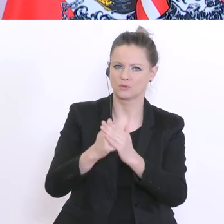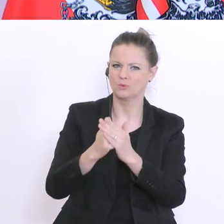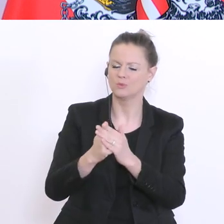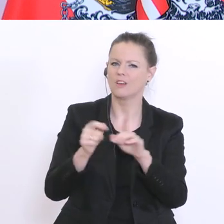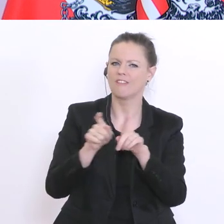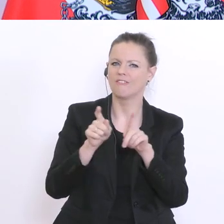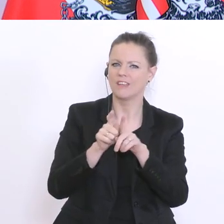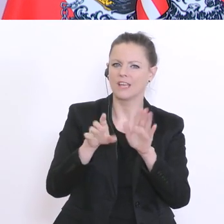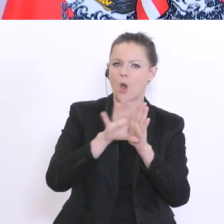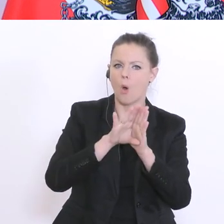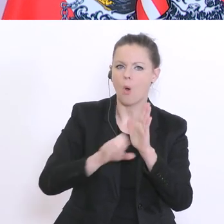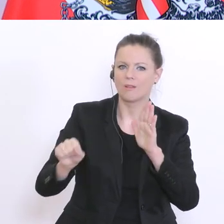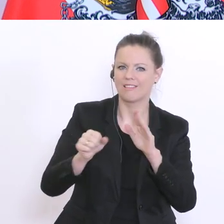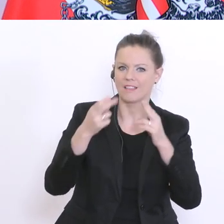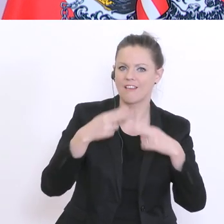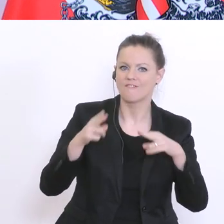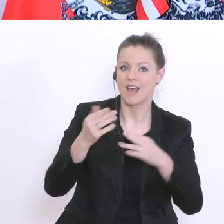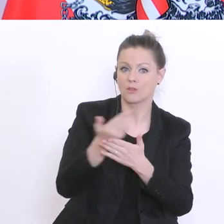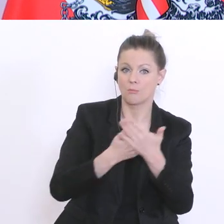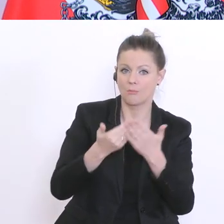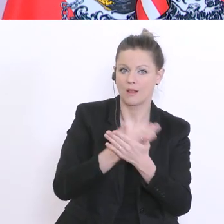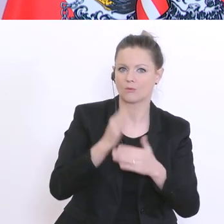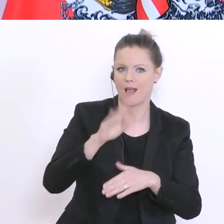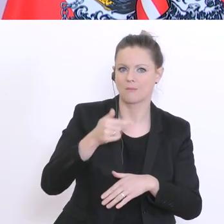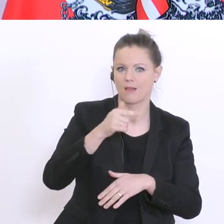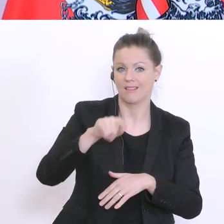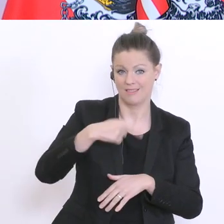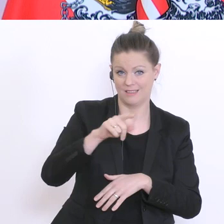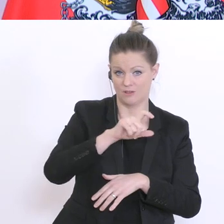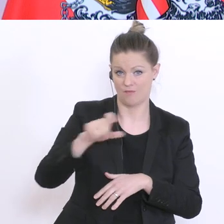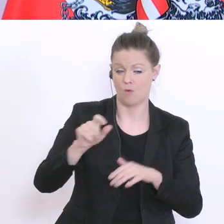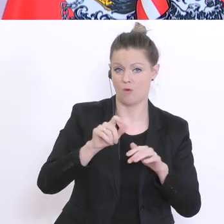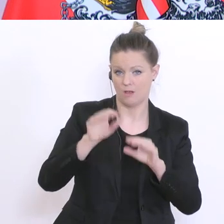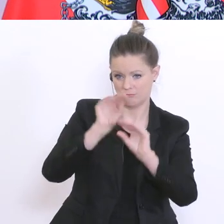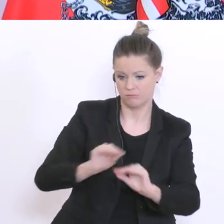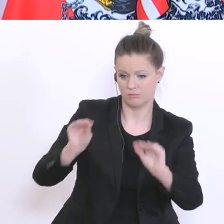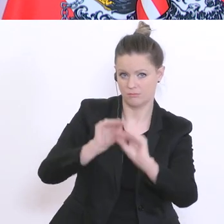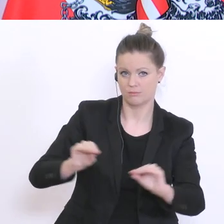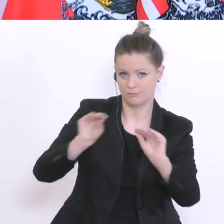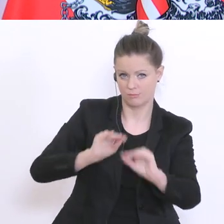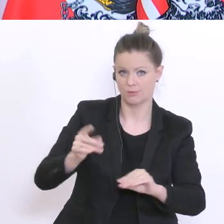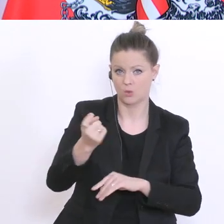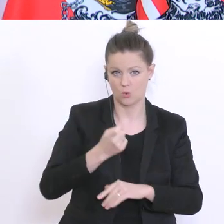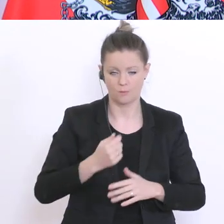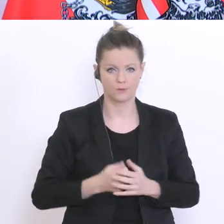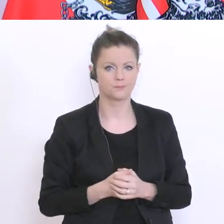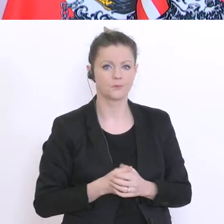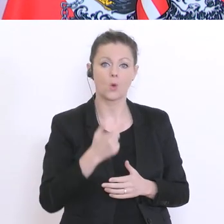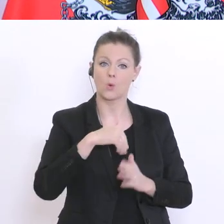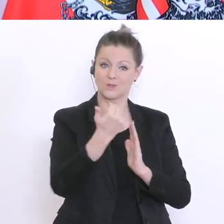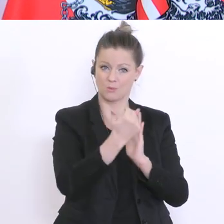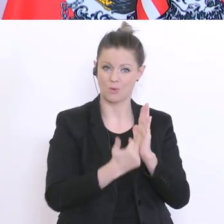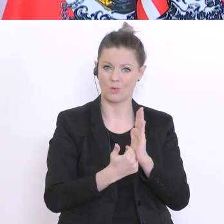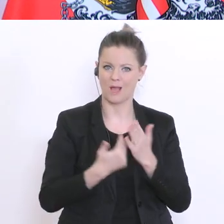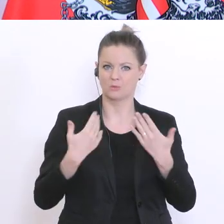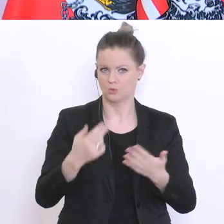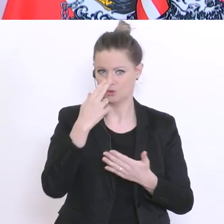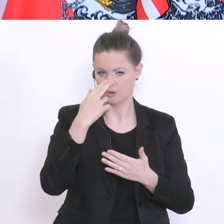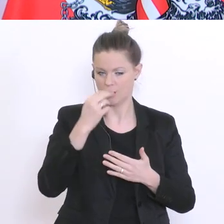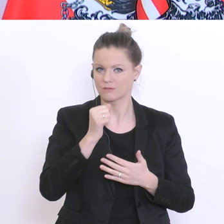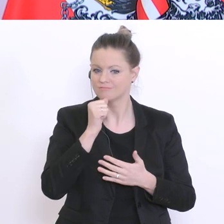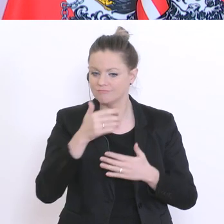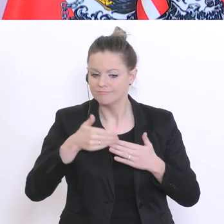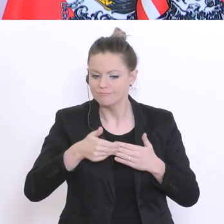ab nächster Woche eröffnen. Soweit unser Programm für die nächsten Wochen. Was ich klar sagen kann,